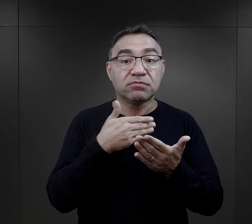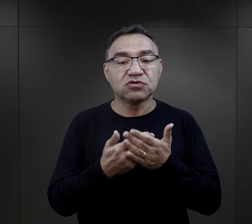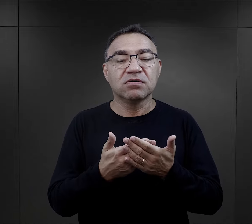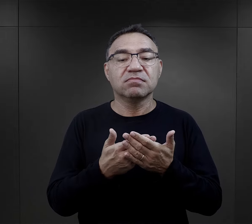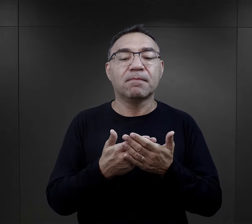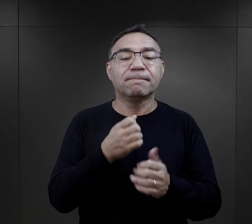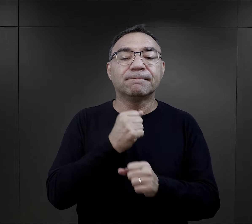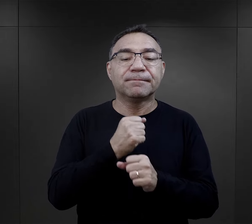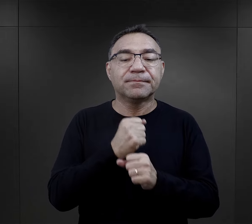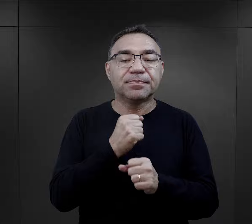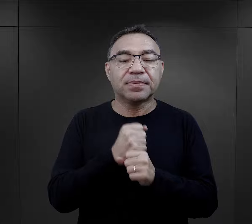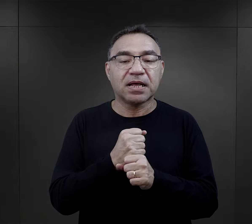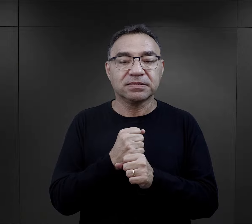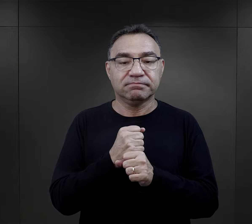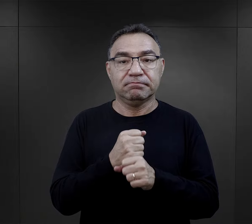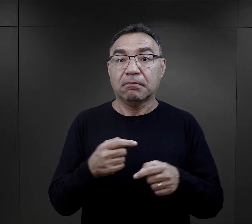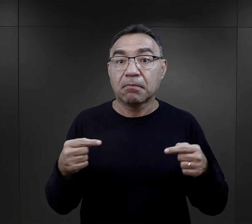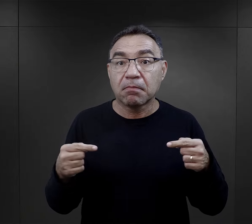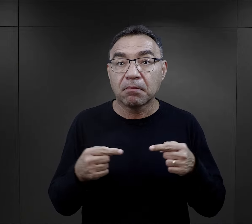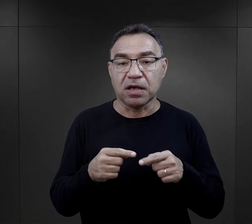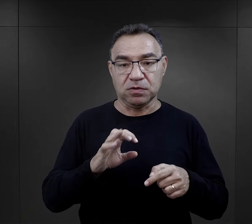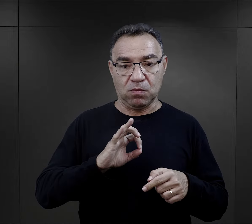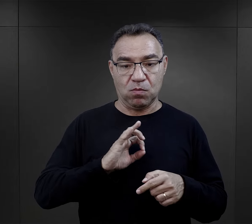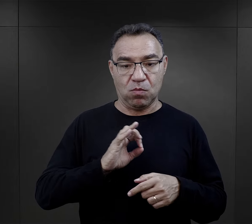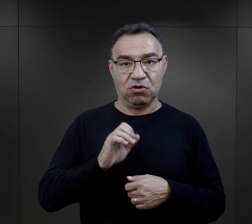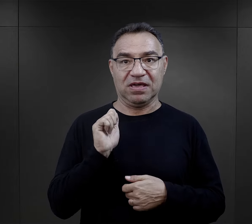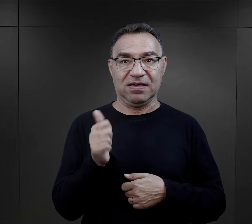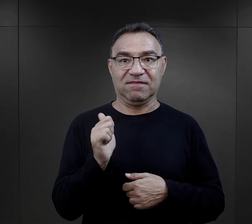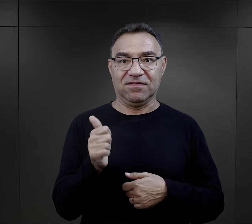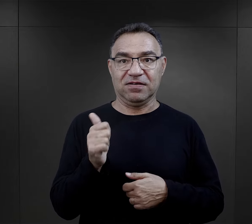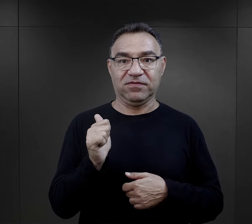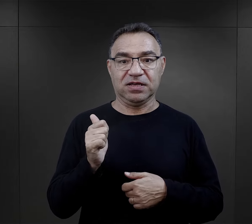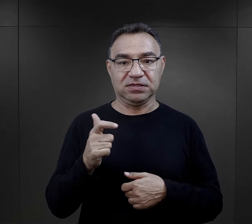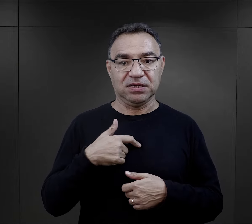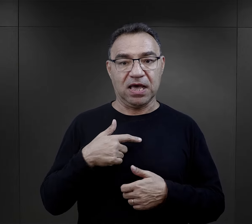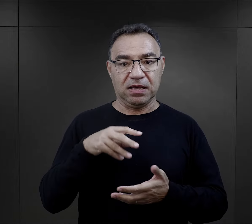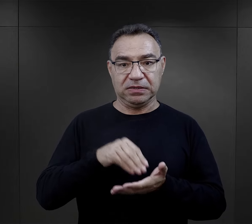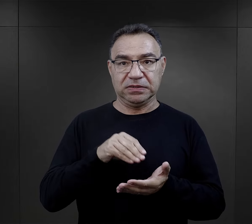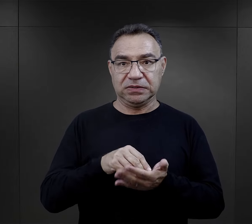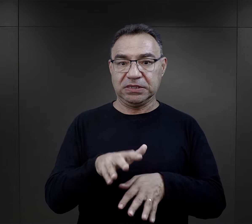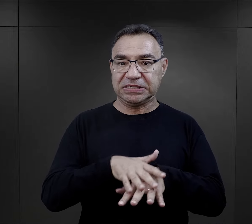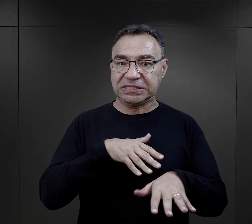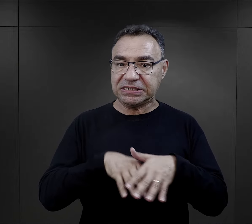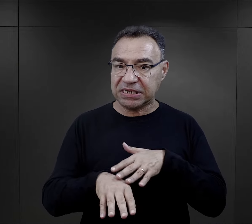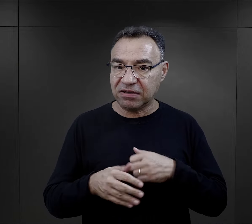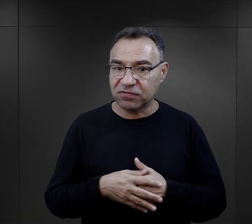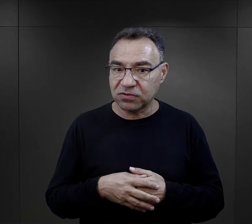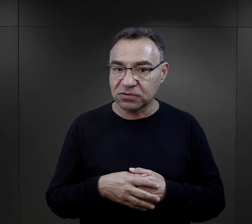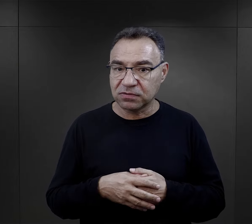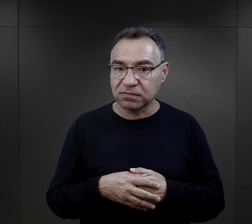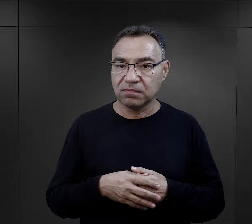była możliwość wykonywanej pracy, która była zgodna z kwalifikacjami.